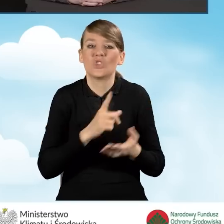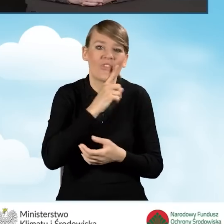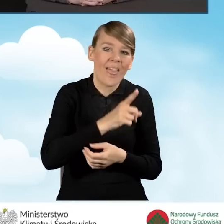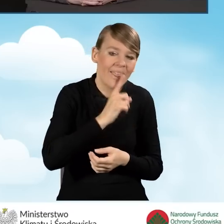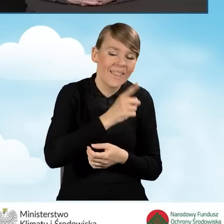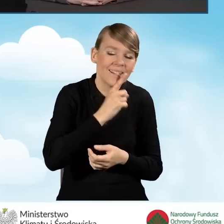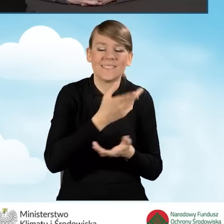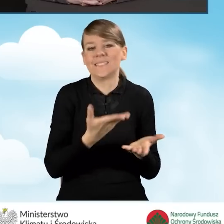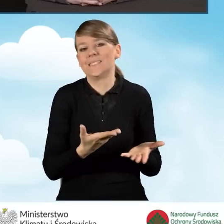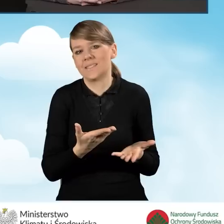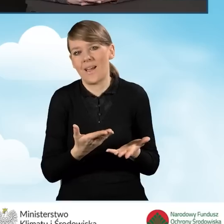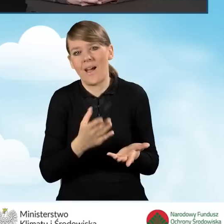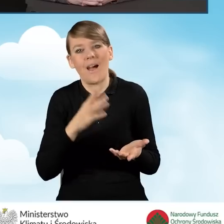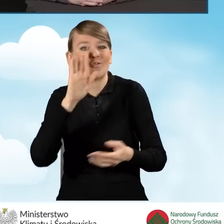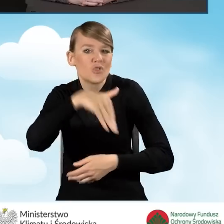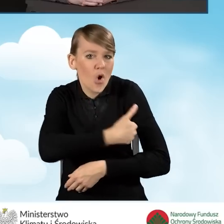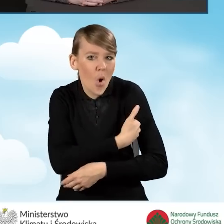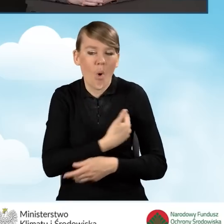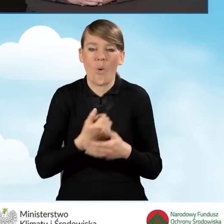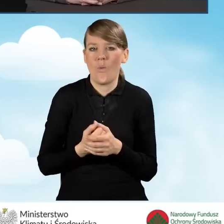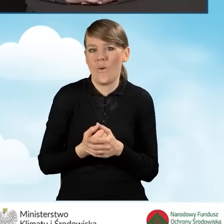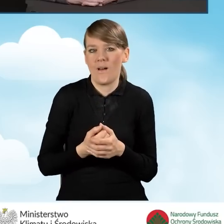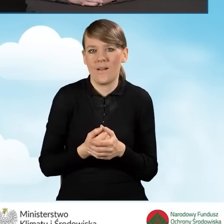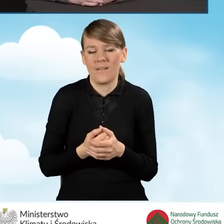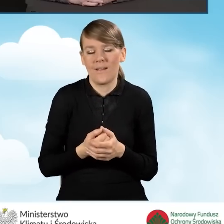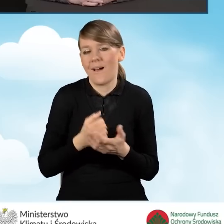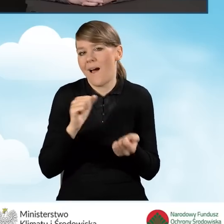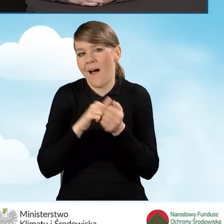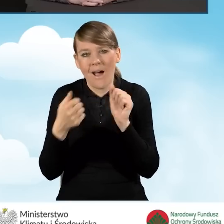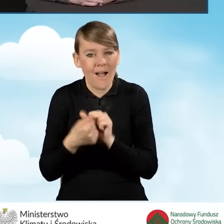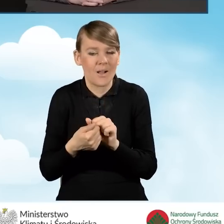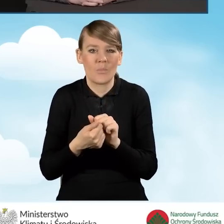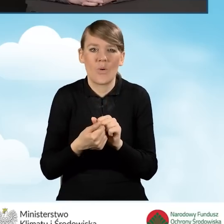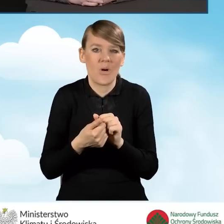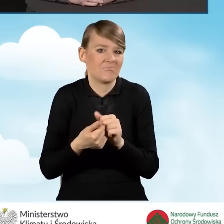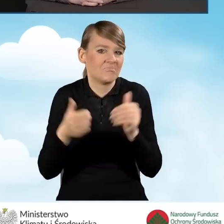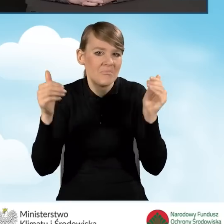czy w szkołach, czy wręcz na na otwartym terenie,